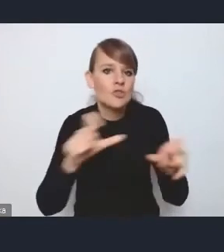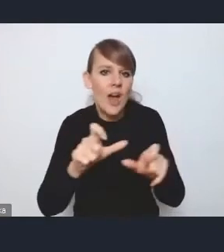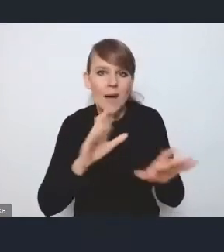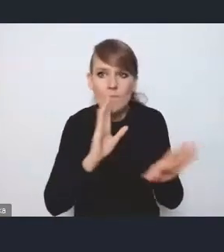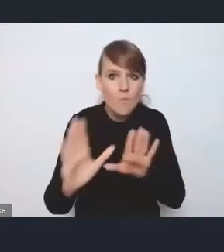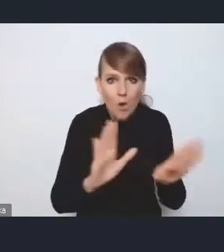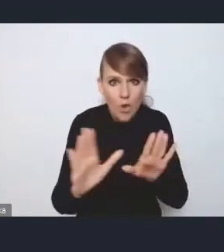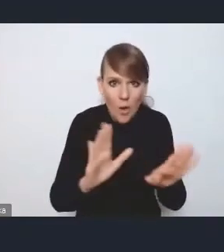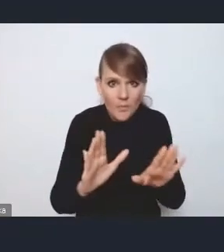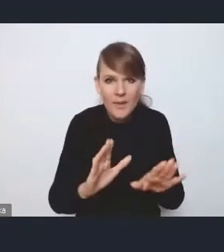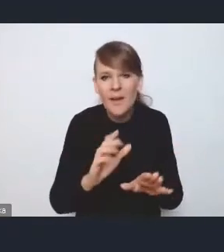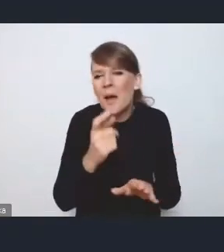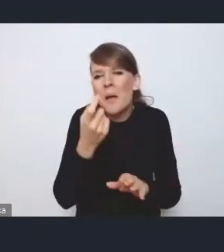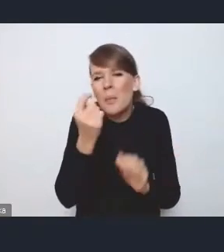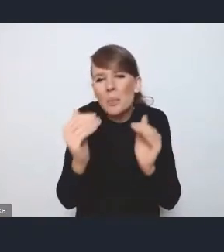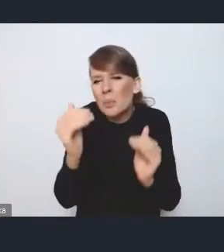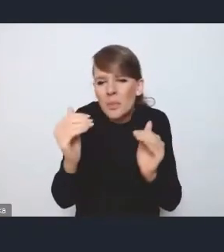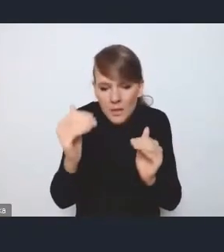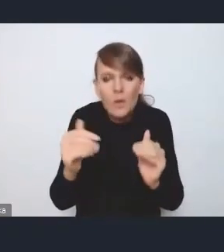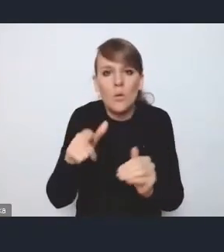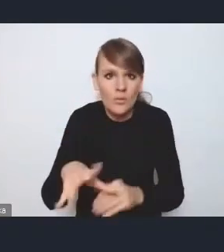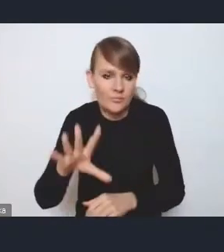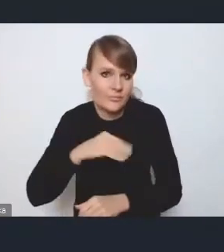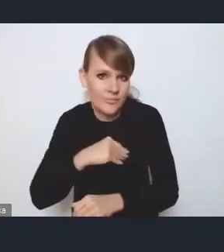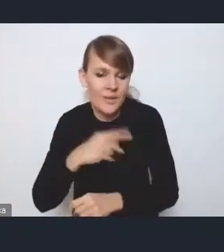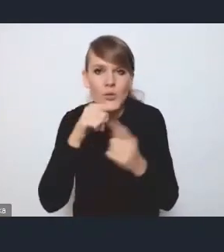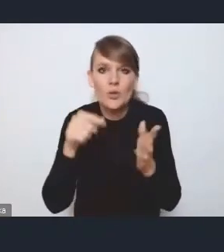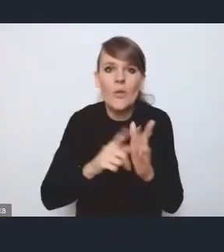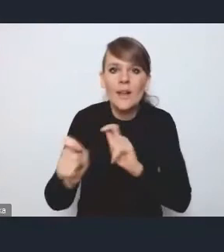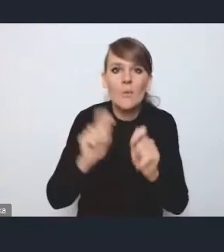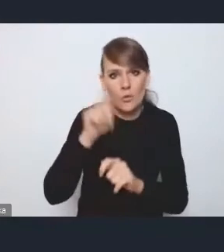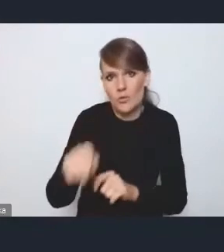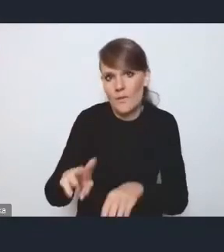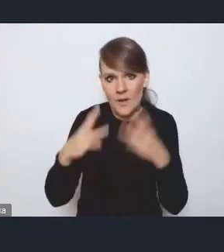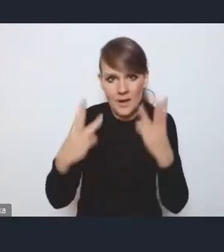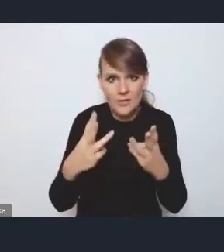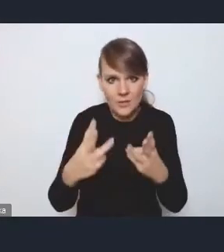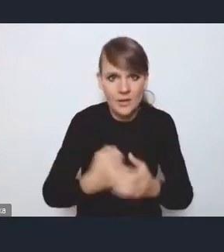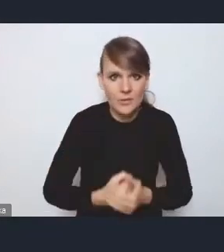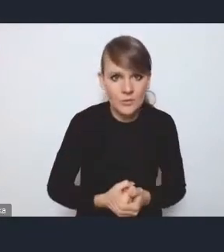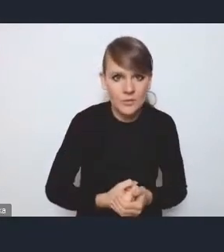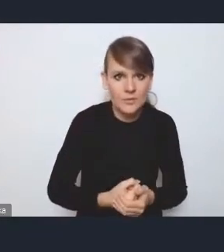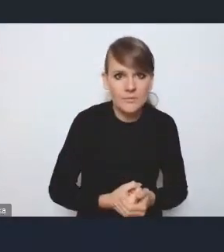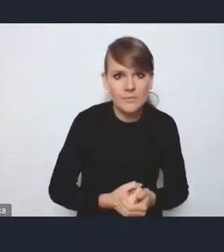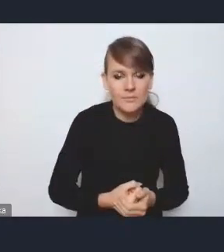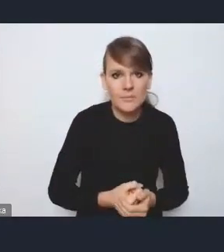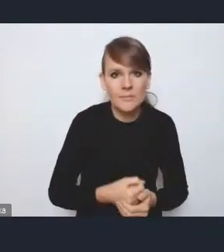więc myślę, że tutaj bardziej powinniśmy kłaść nacisk na ten transport publiczny, a te takie jak [niezrozumiałe] może niekonieczne w tym kierunku iść